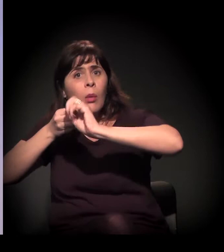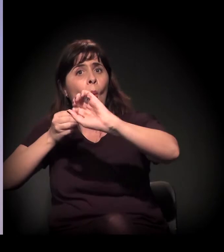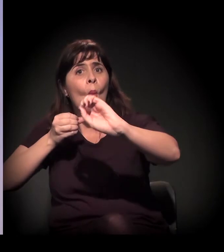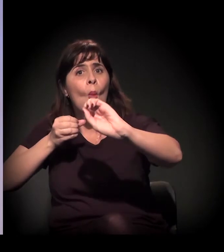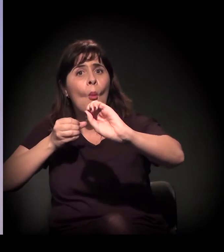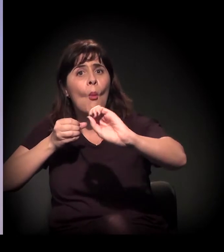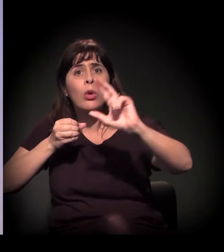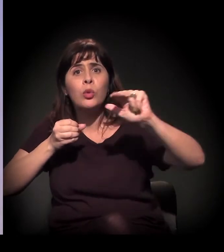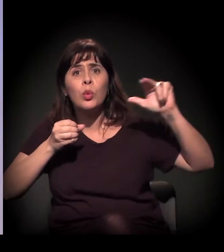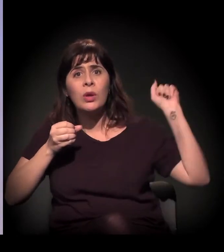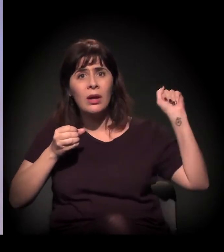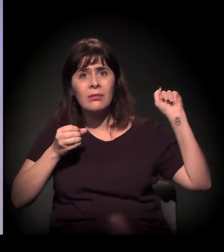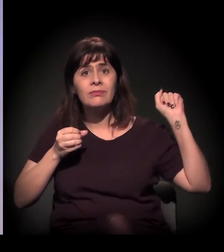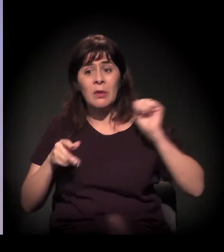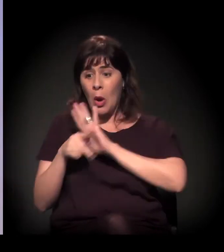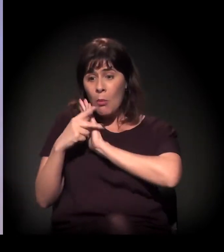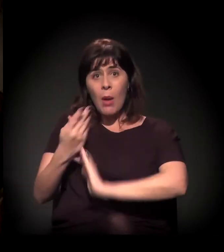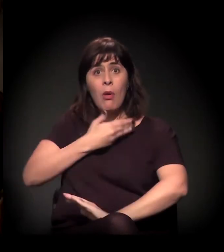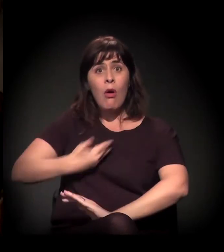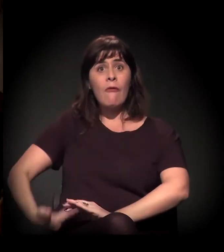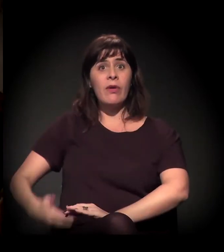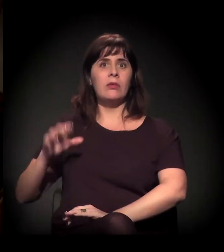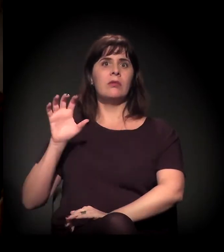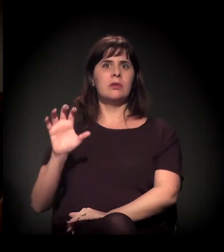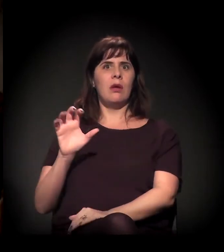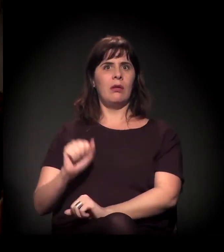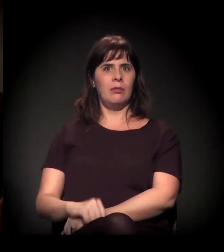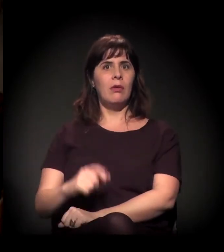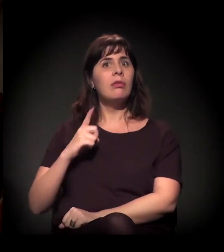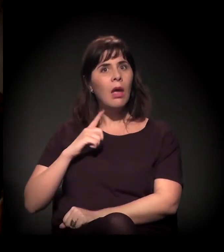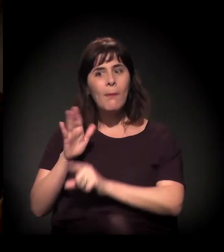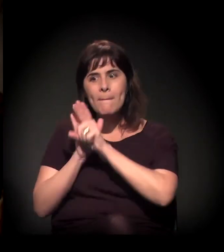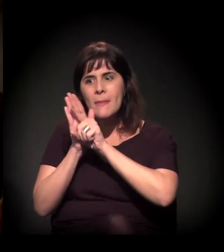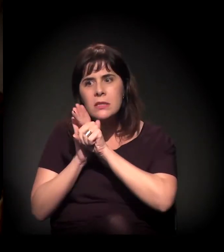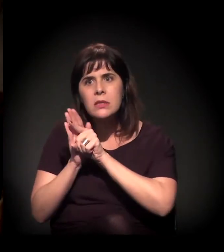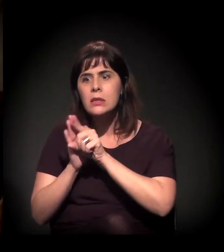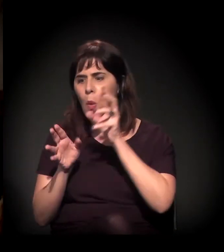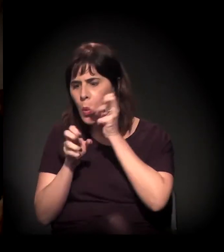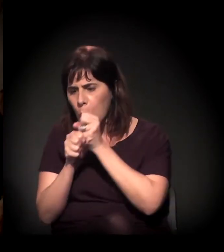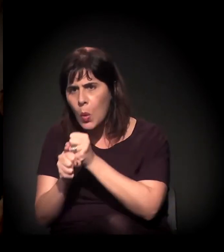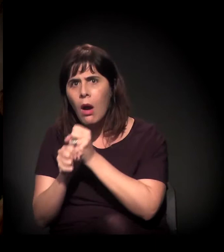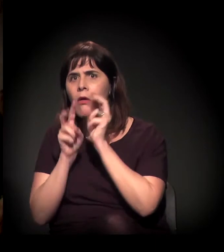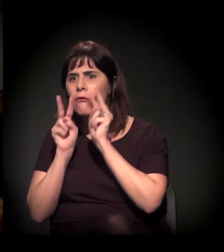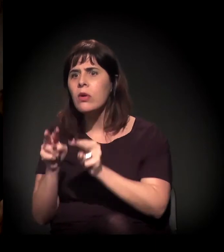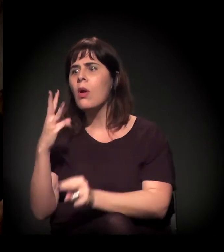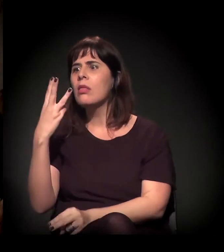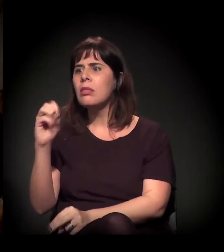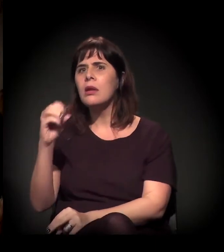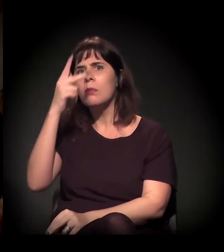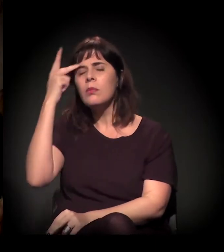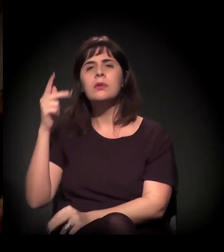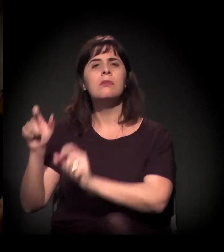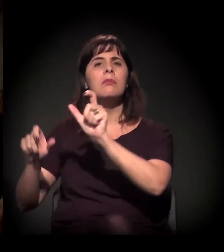Isso é dado do Governo do Estado? Do Governo do Estado. Não sabia. Impressionante! Uma pesquisa que saiu no final do ano passado.